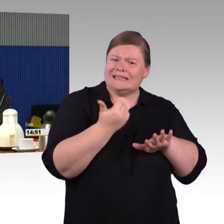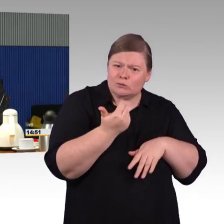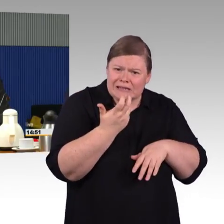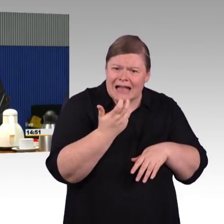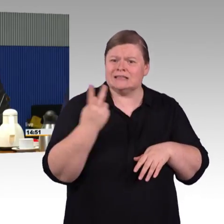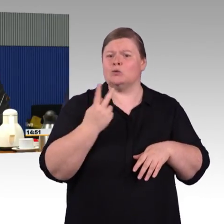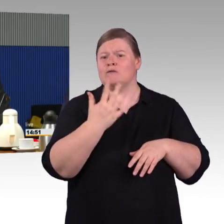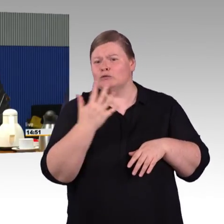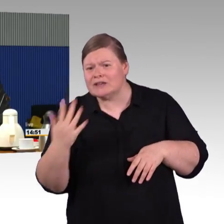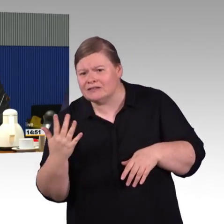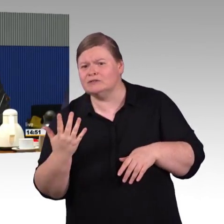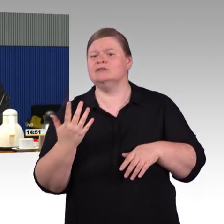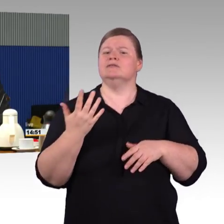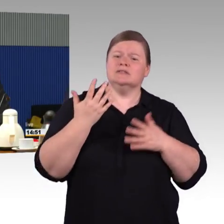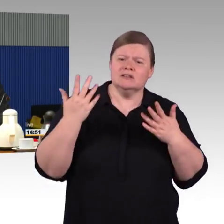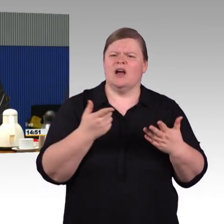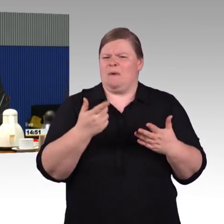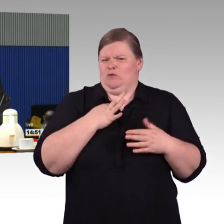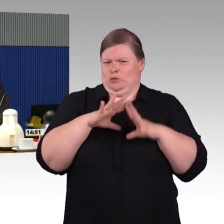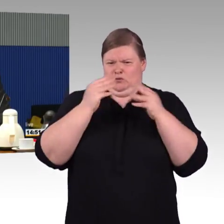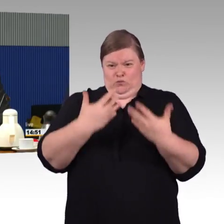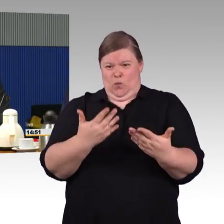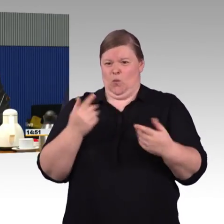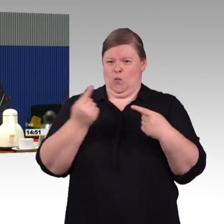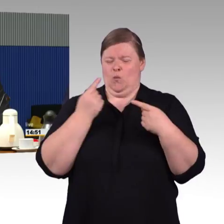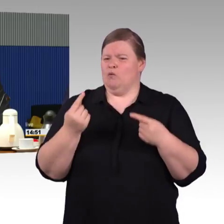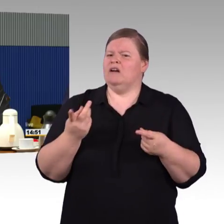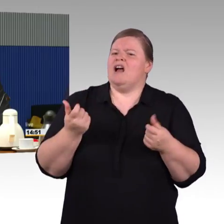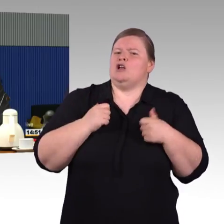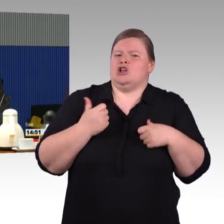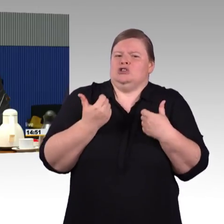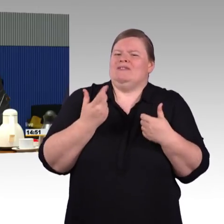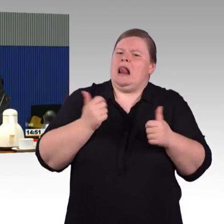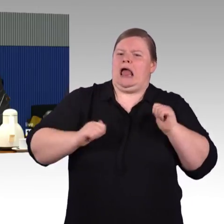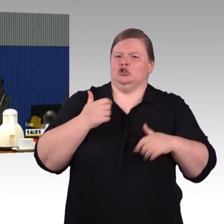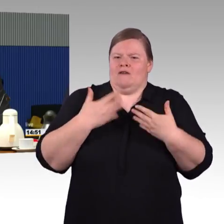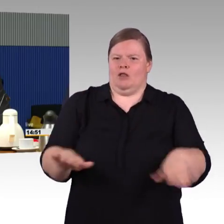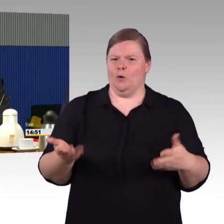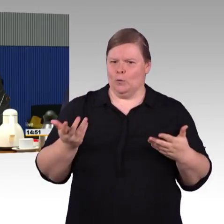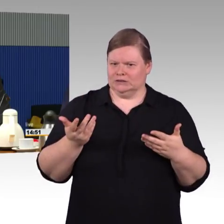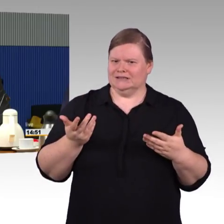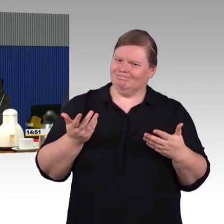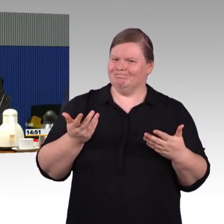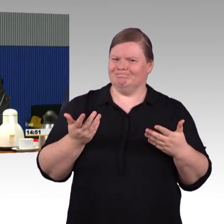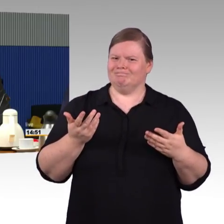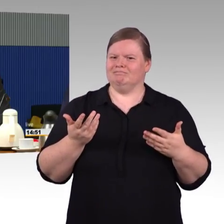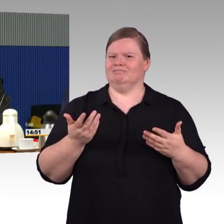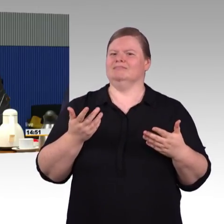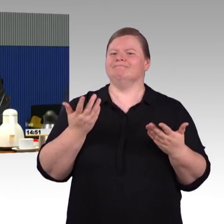Da hapert es oft, dass der Zug nicht zum Bahnsteig passt oder umgekehrt und es hier dann zu Problemen kommt.